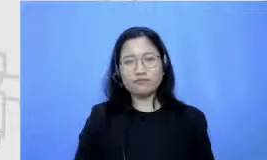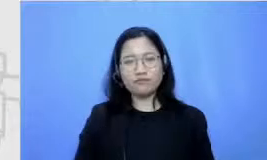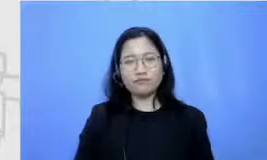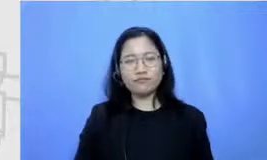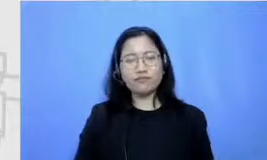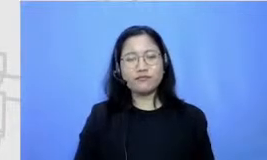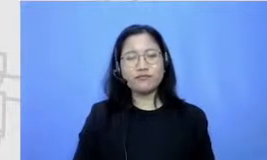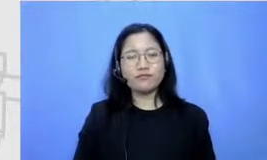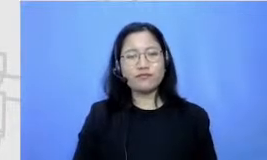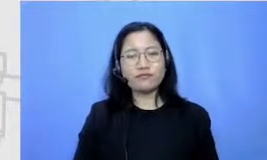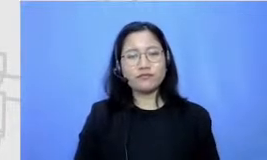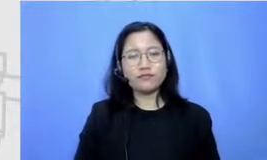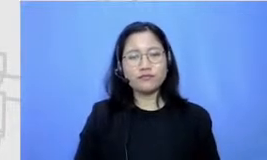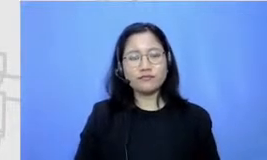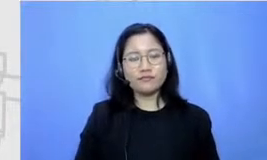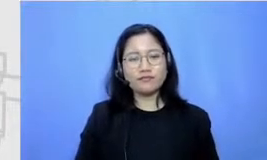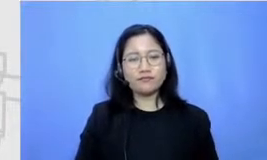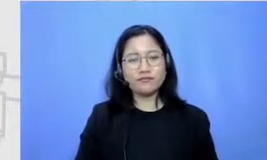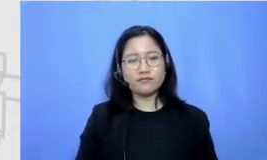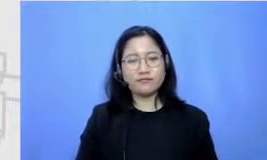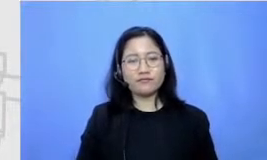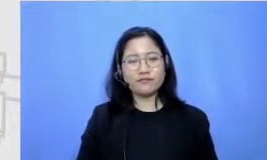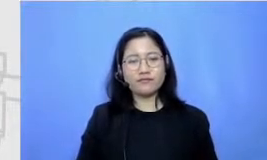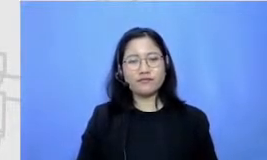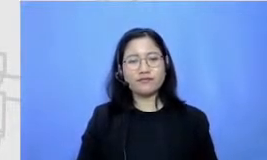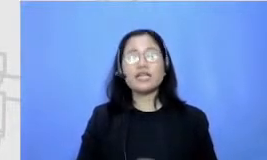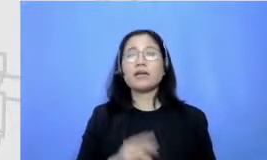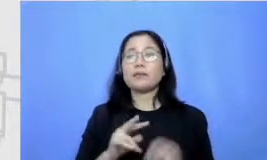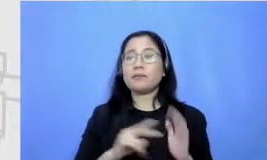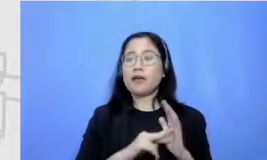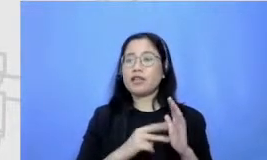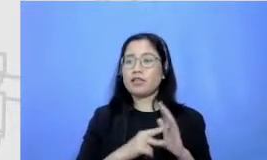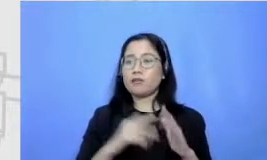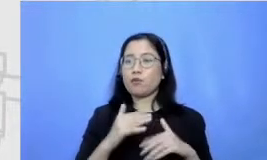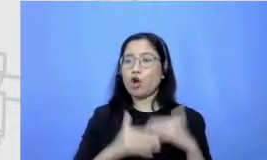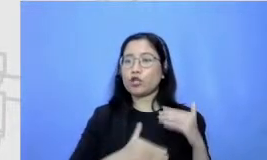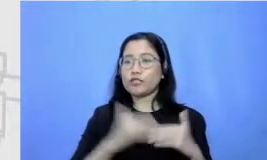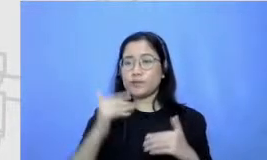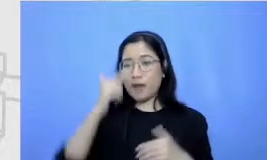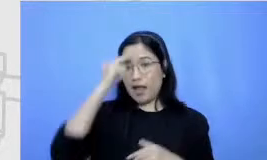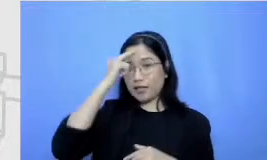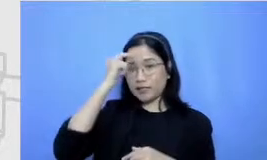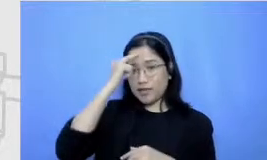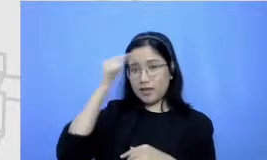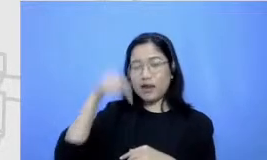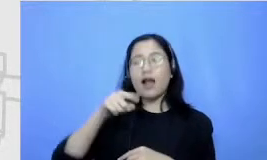Berarti dari yang namanya proses belajar selama hidupnya itu pasti ada sebuah challenge dan